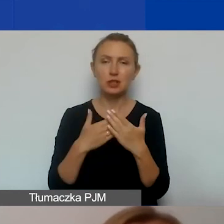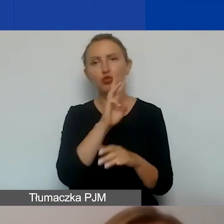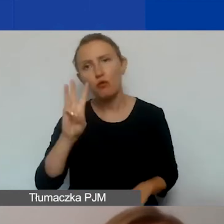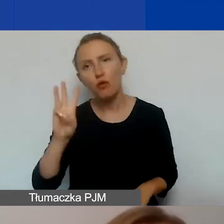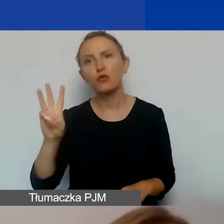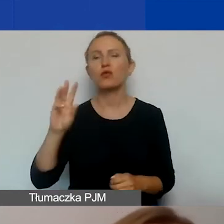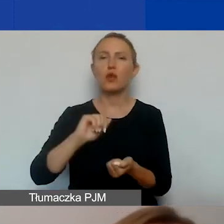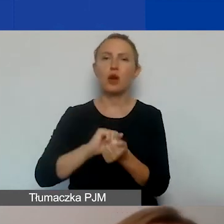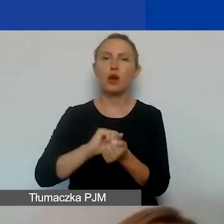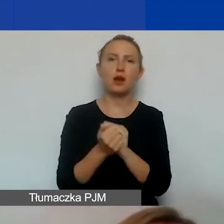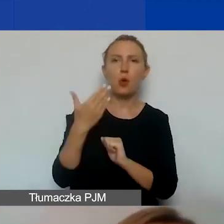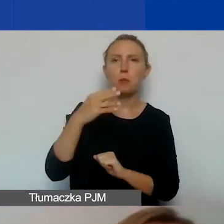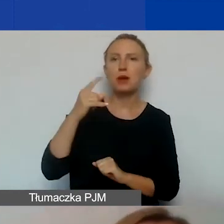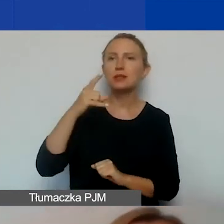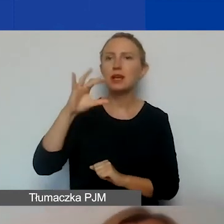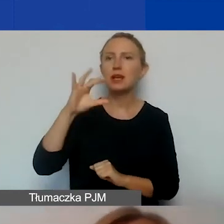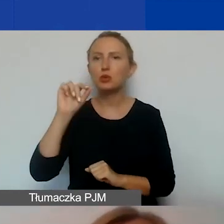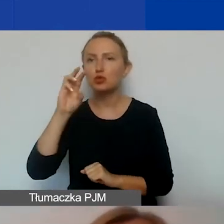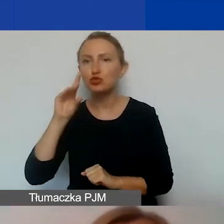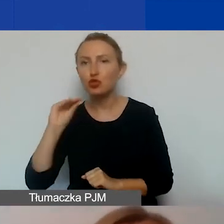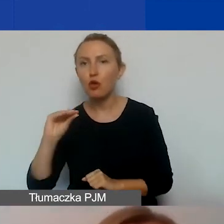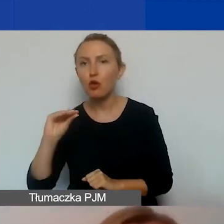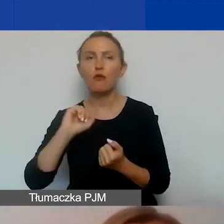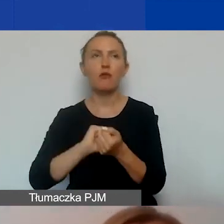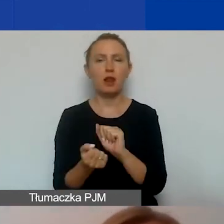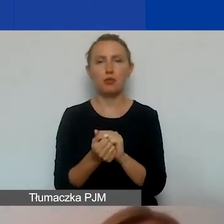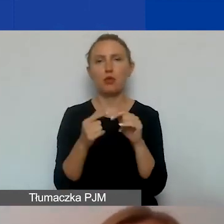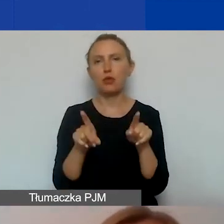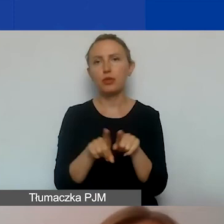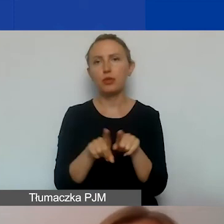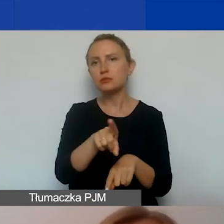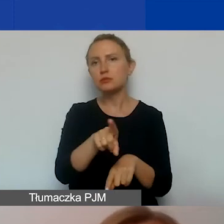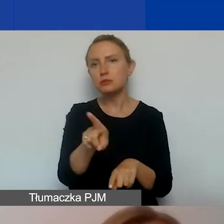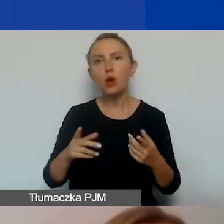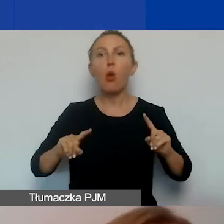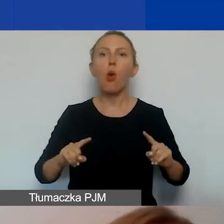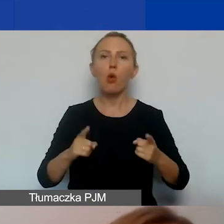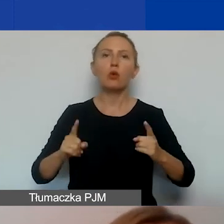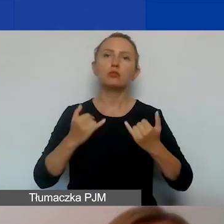czy są to media społecznościowe, czy również zamierzacie organizować rozmaite inne działania,